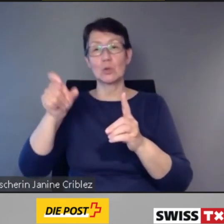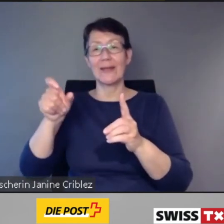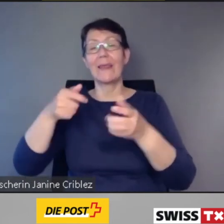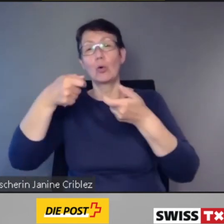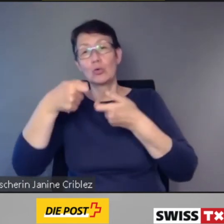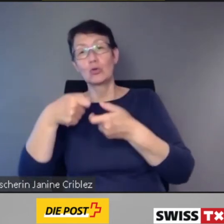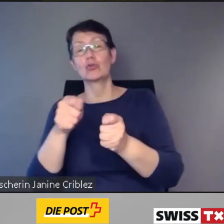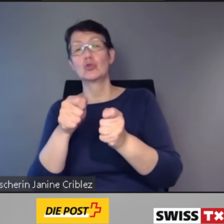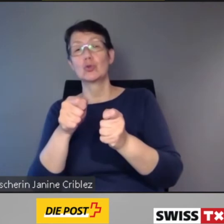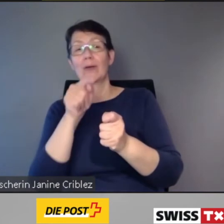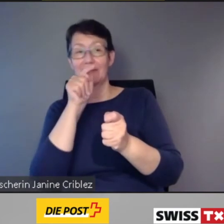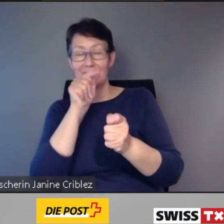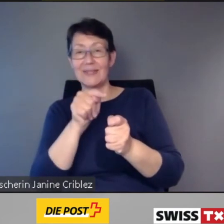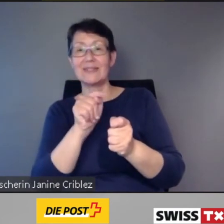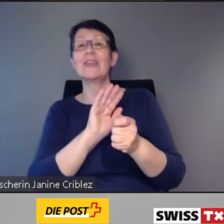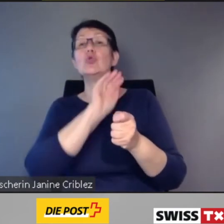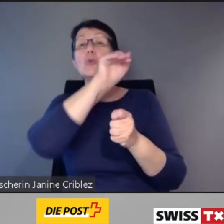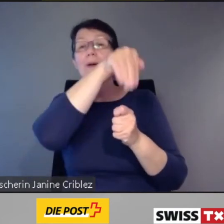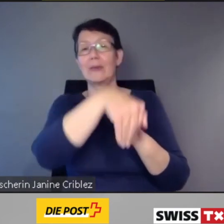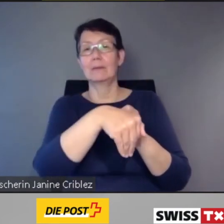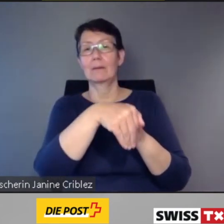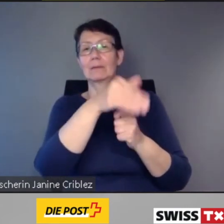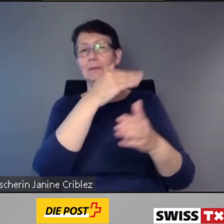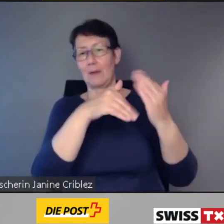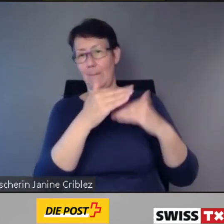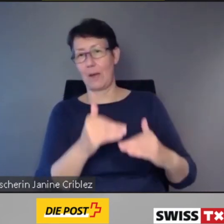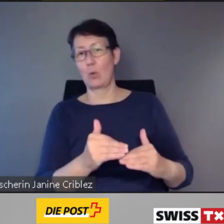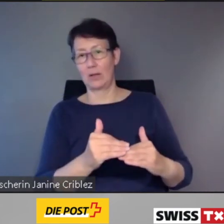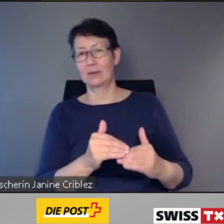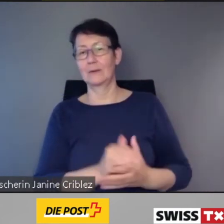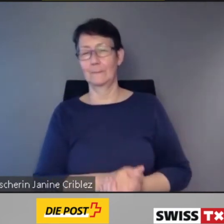Denn wir alle wissen: Es werden nicht alle Bahnhöfe